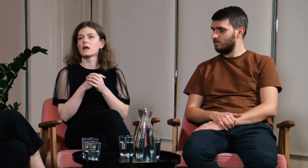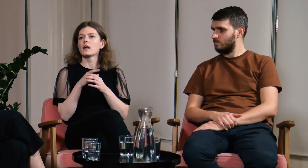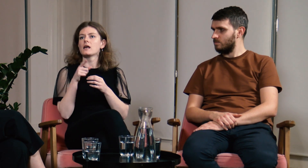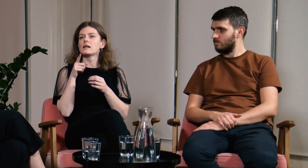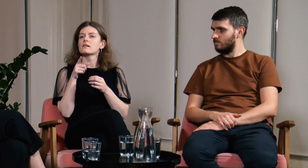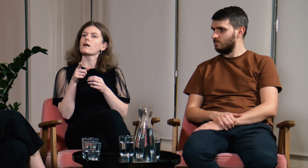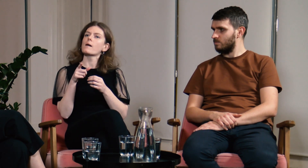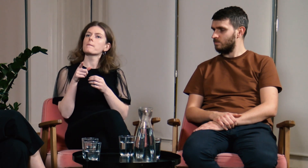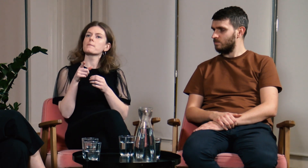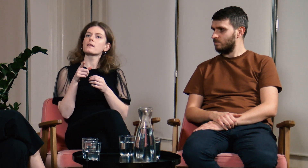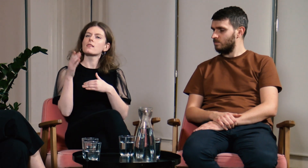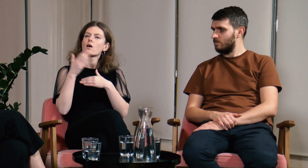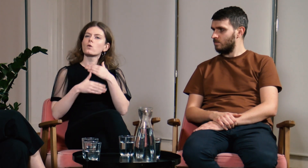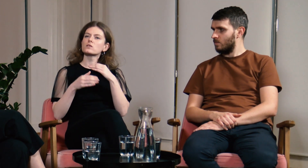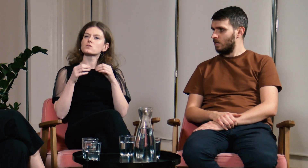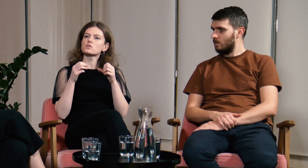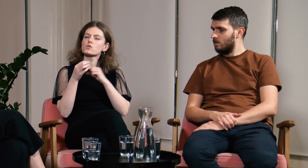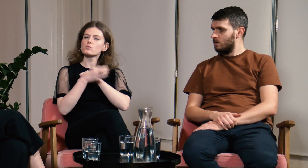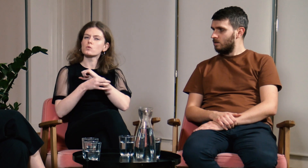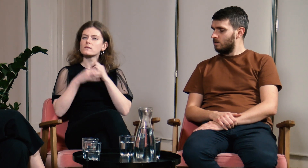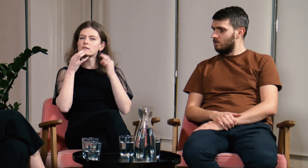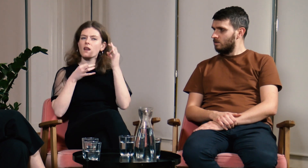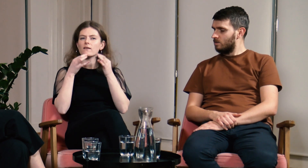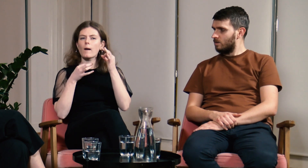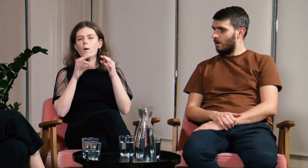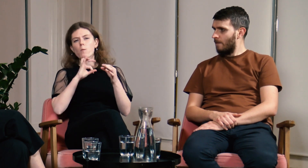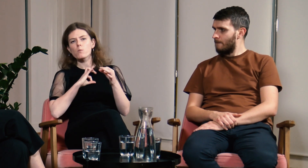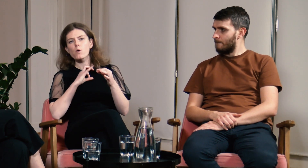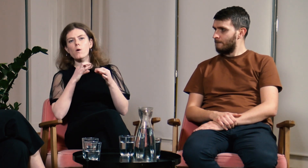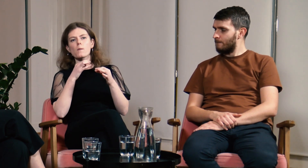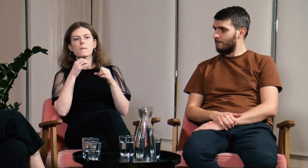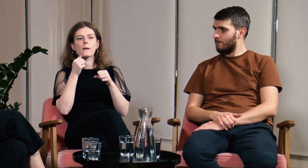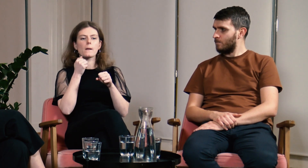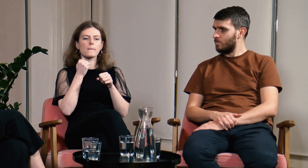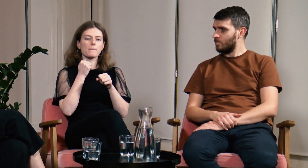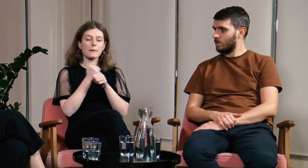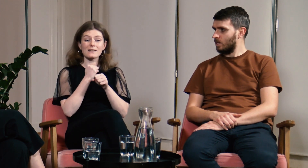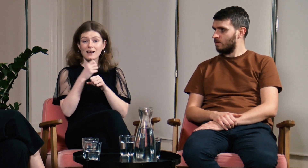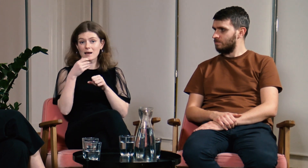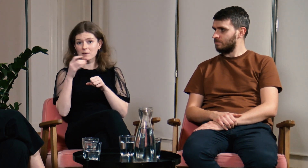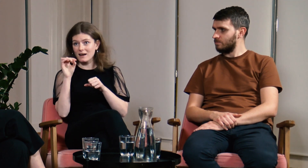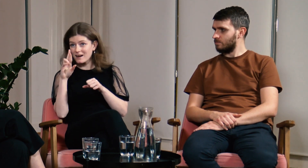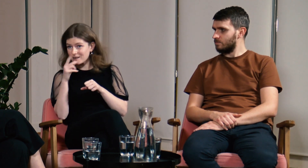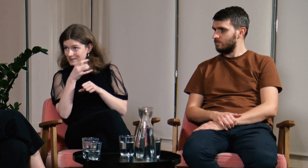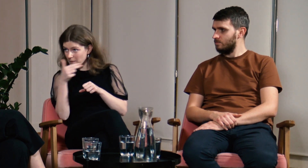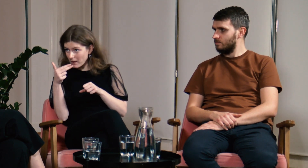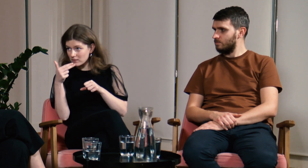Pod koniec studiów zastanawiałam się nad tym o czym pisać pracę magisterską.